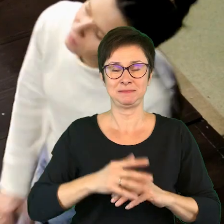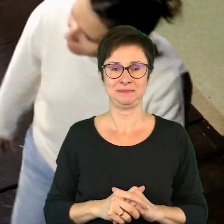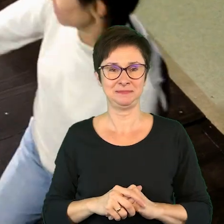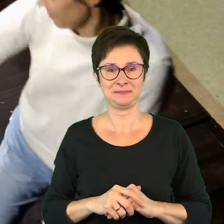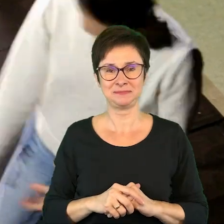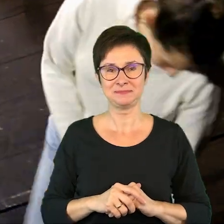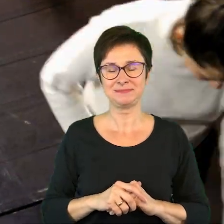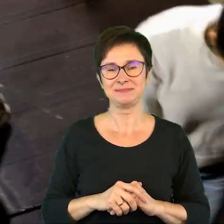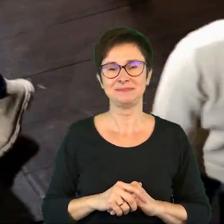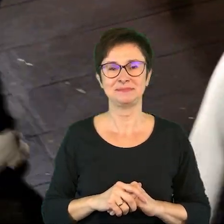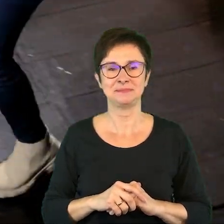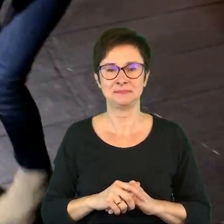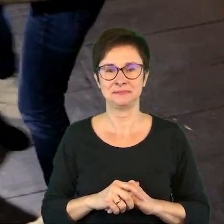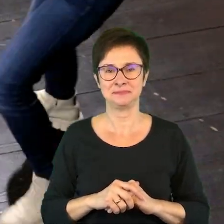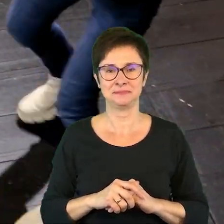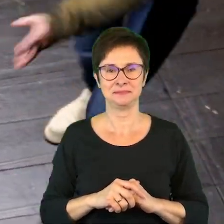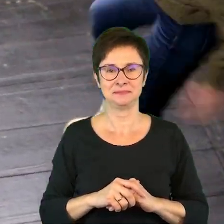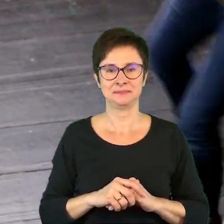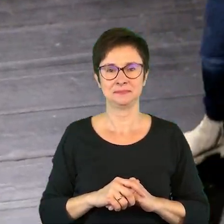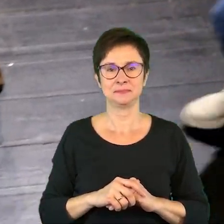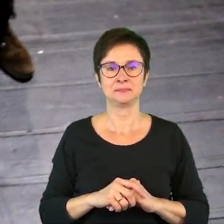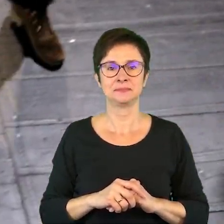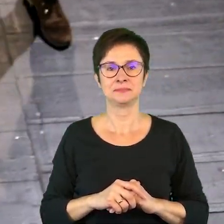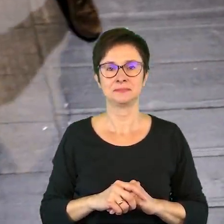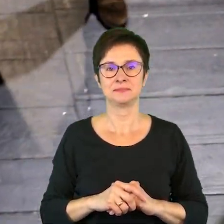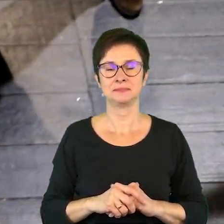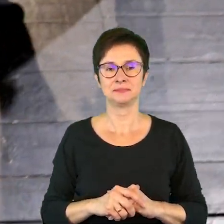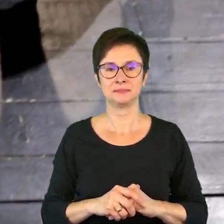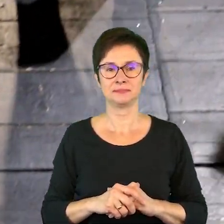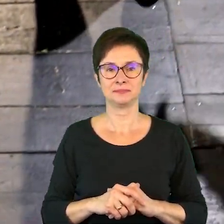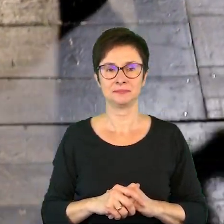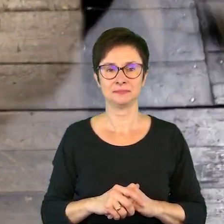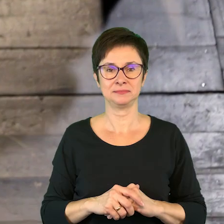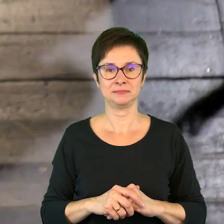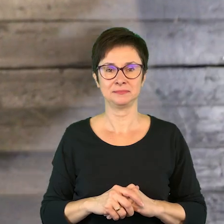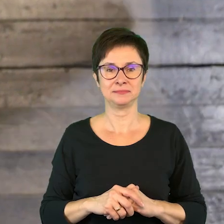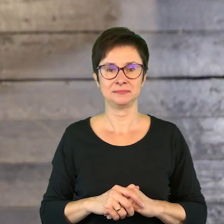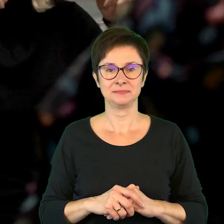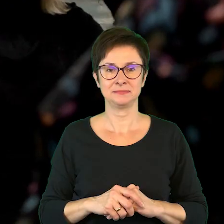Odgłosy tupania.